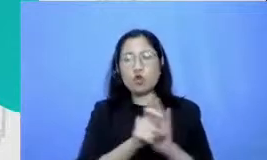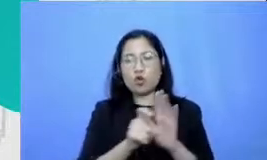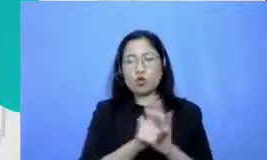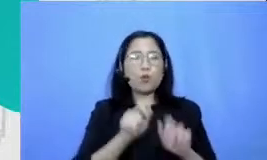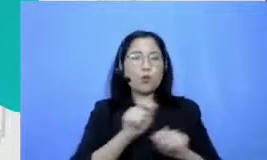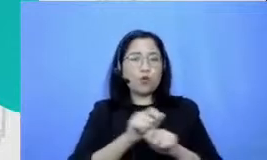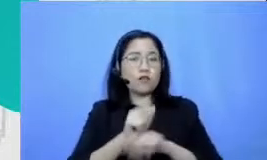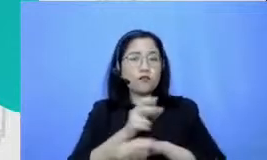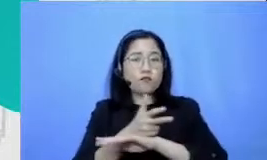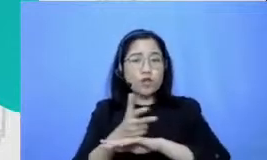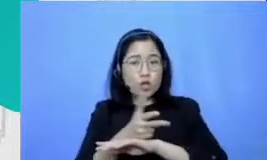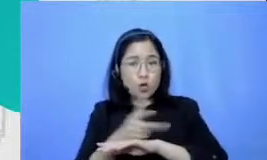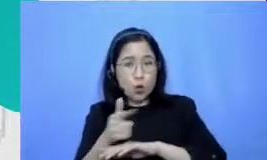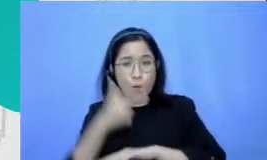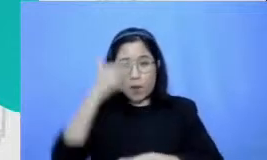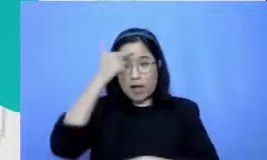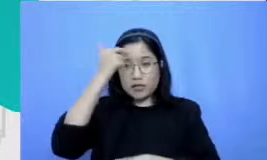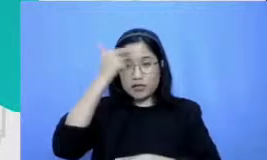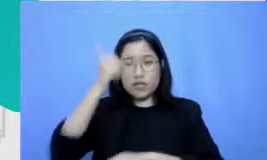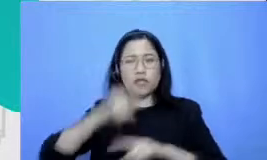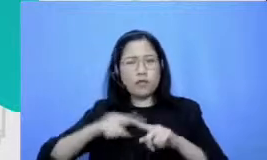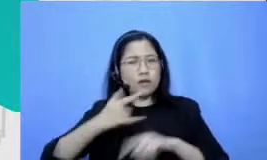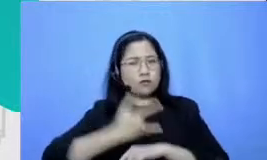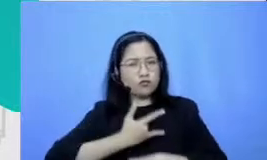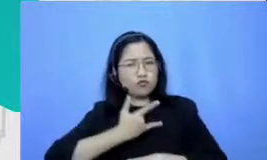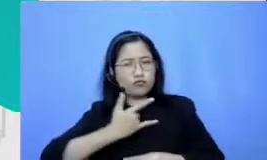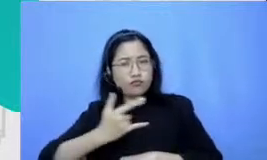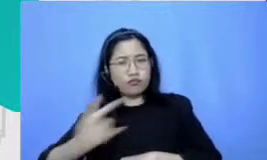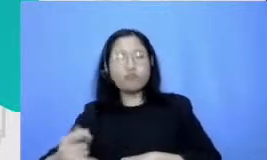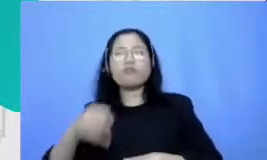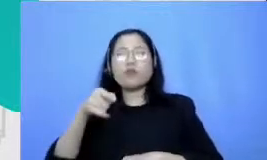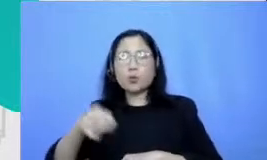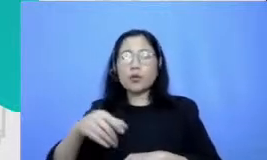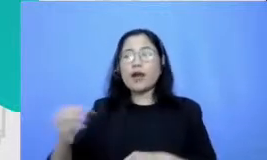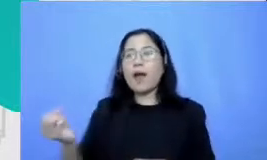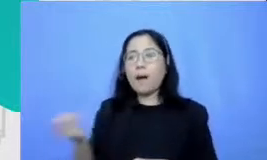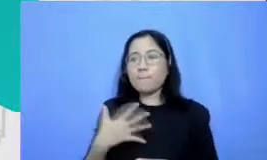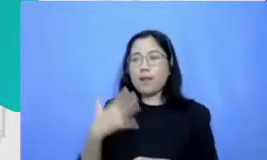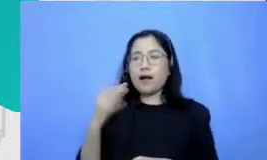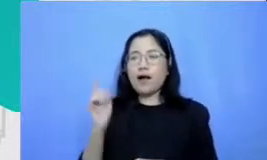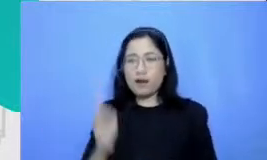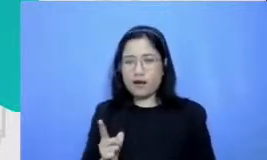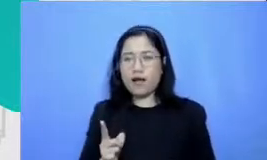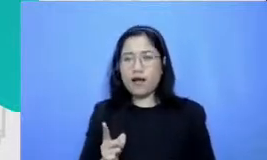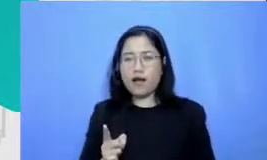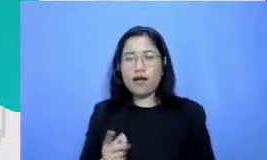konsisten terus-menerus itu akan punya dampak kita melihat guru-guru yang membuat video di YouTube